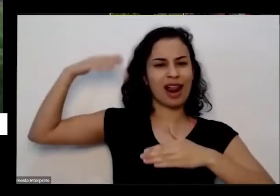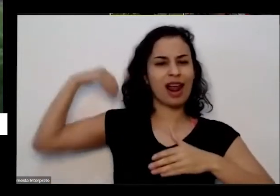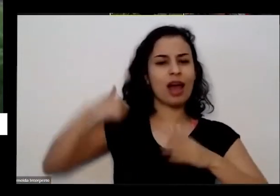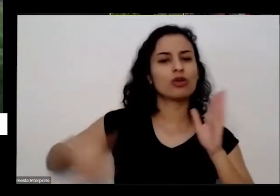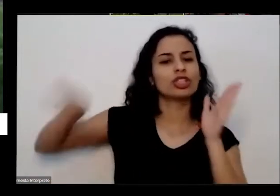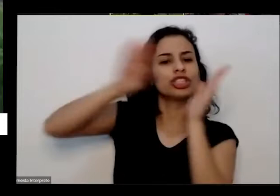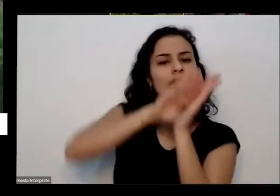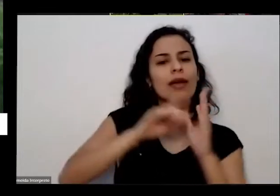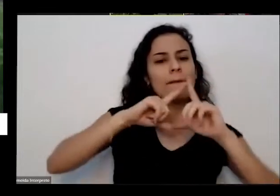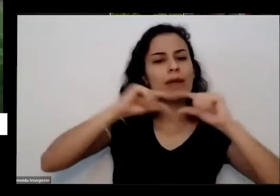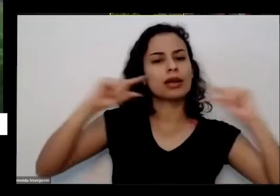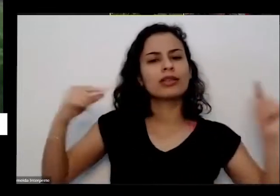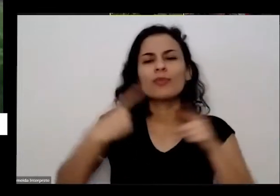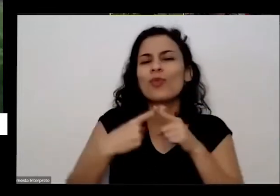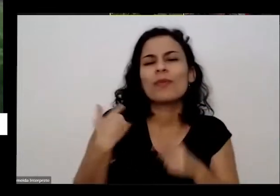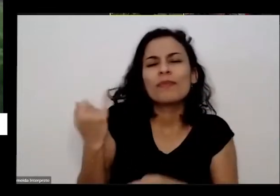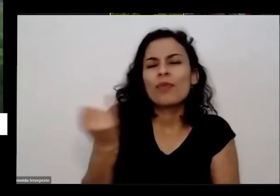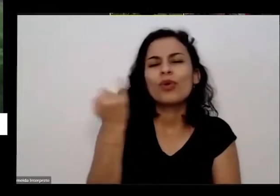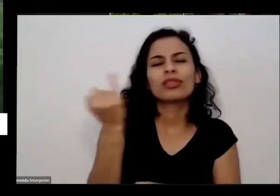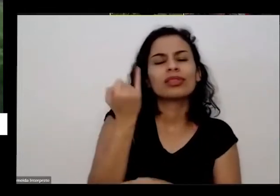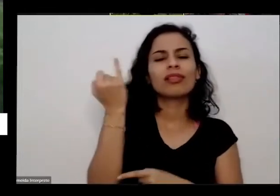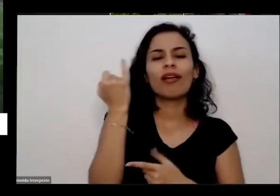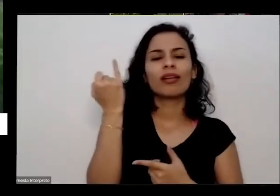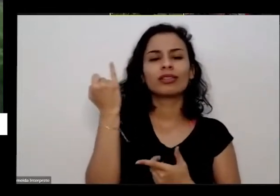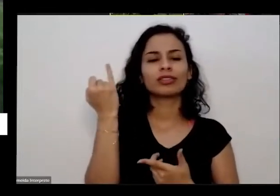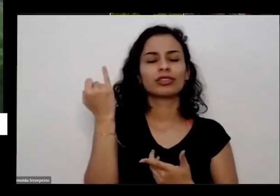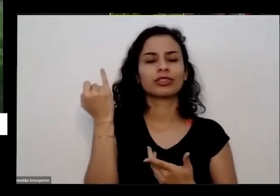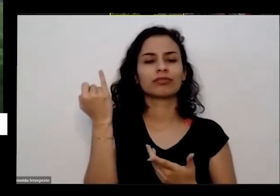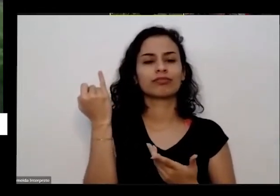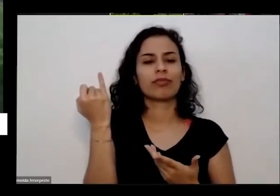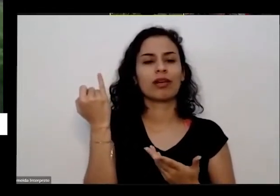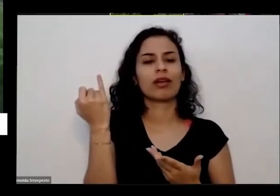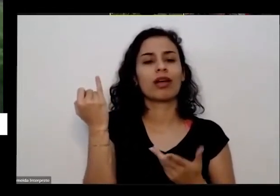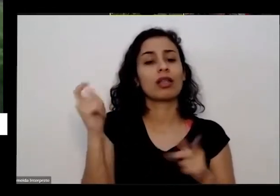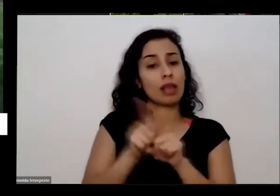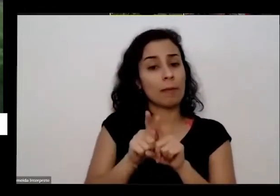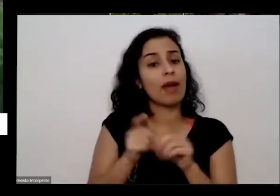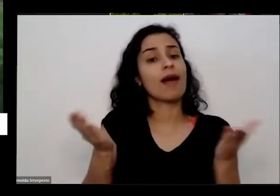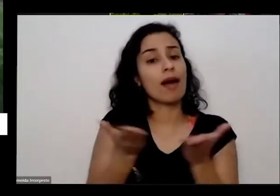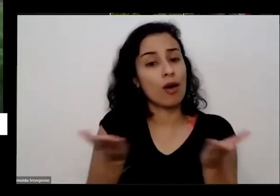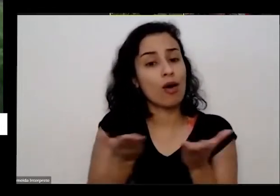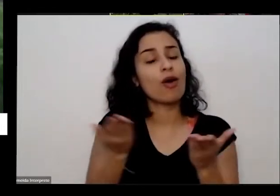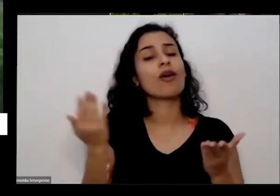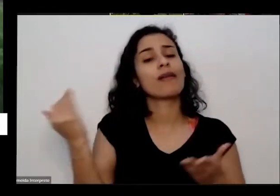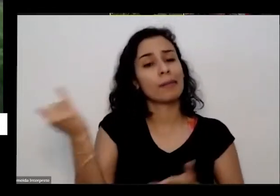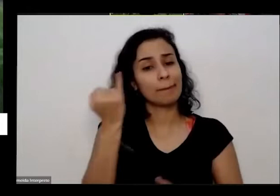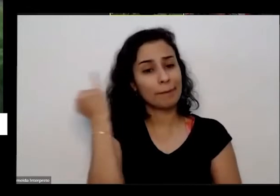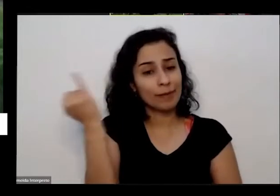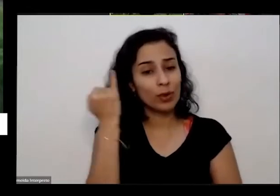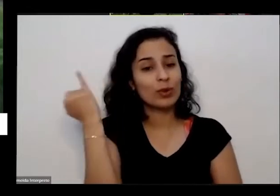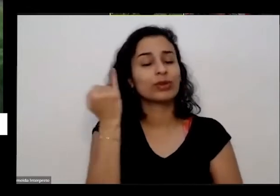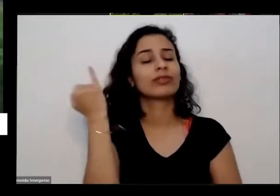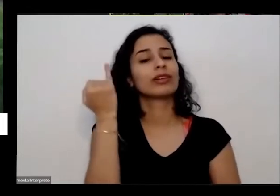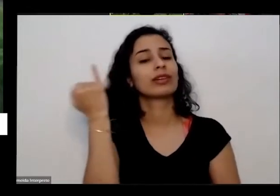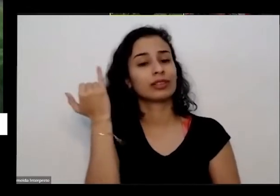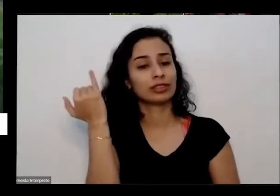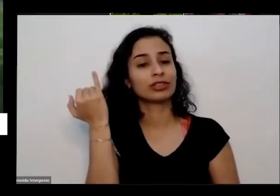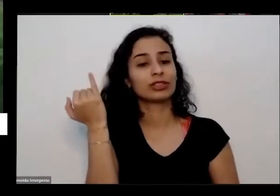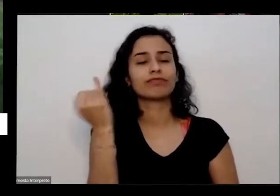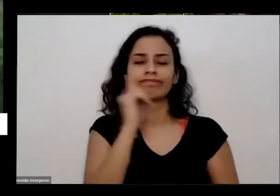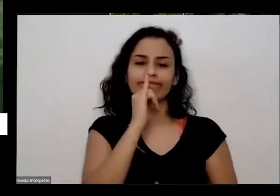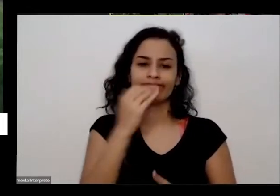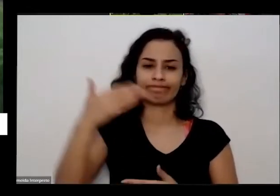volta a ser importante é esse mesmo aspecto né de ficar quando chegar em Brasília há 40 anos eu vim